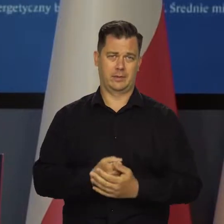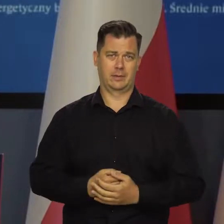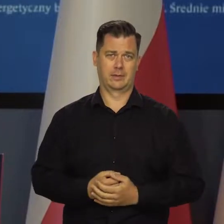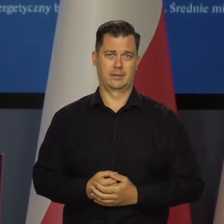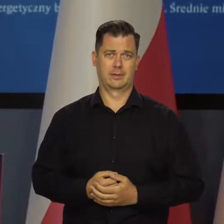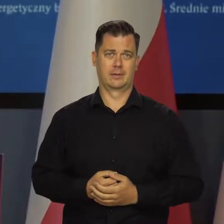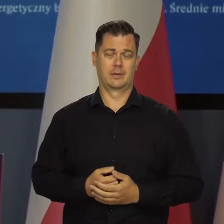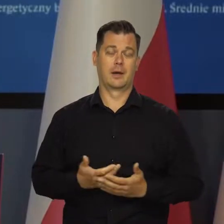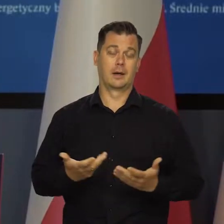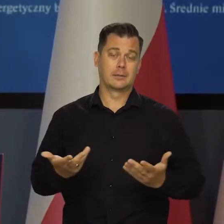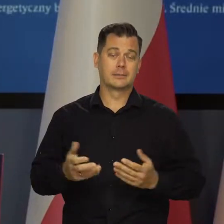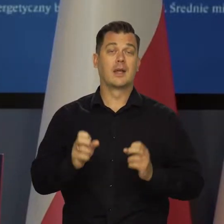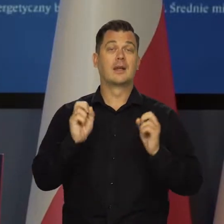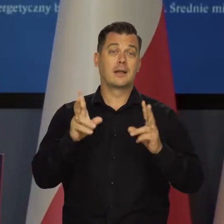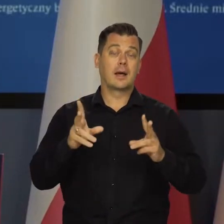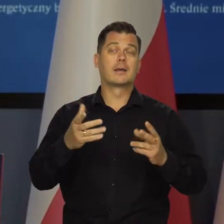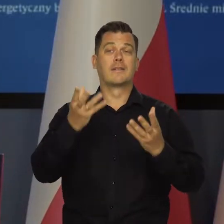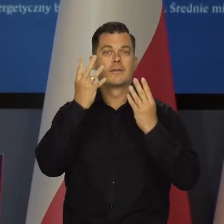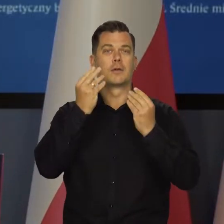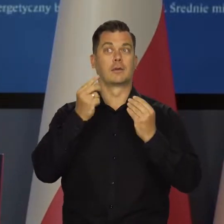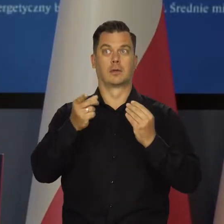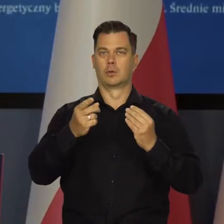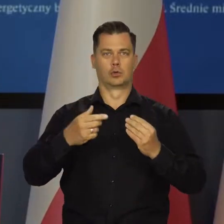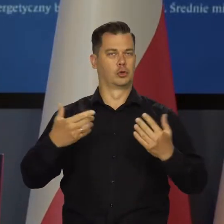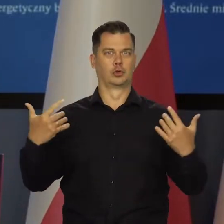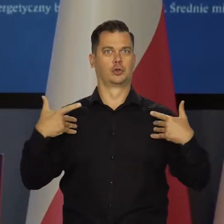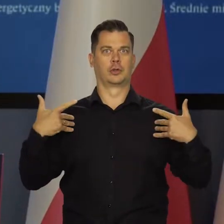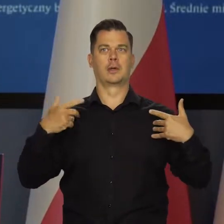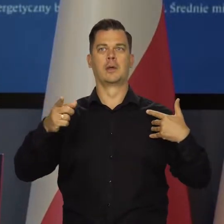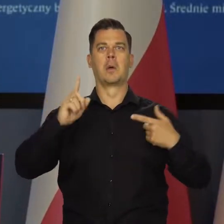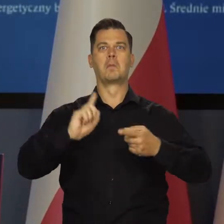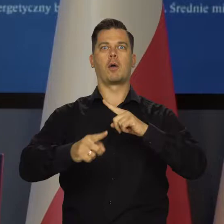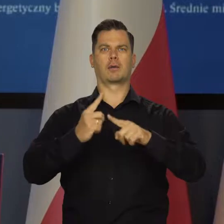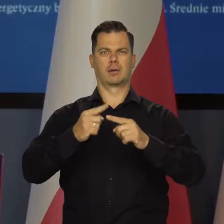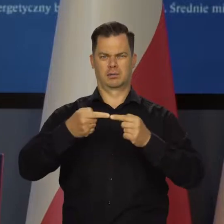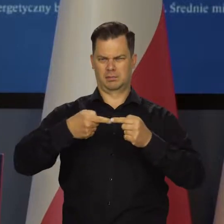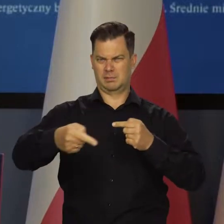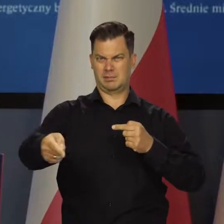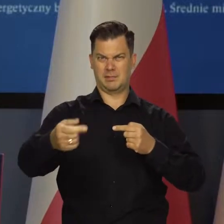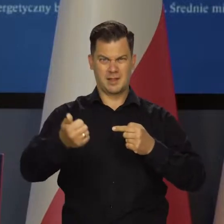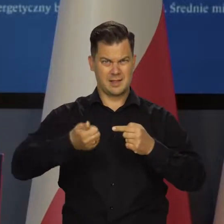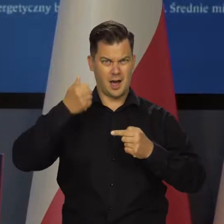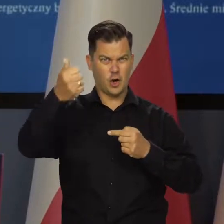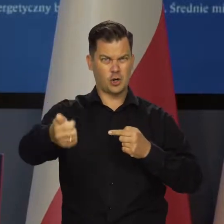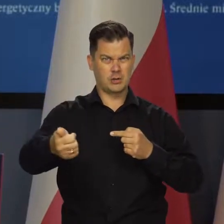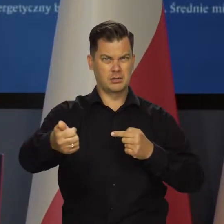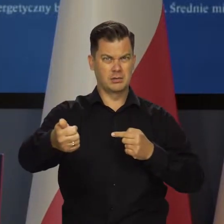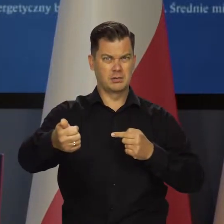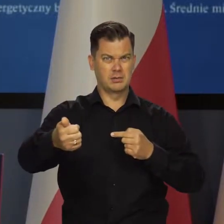Niestety, żyjemy w czasie silnego pobudzenia politycznego. Chociaż do wyborów parlamentarnych jest bardzo daleko, bo ponad rok,